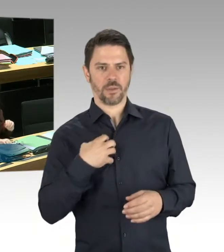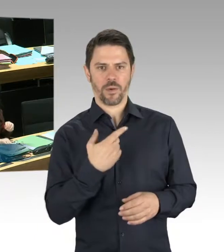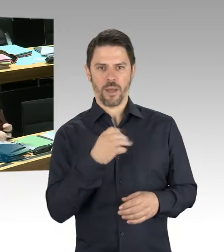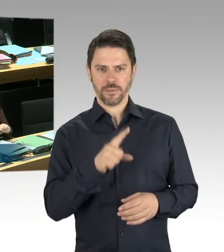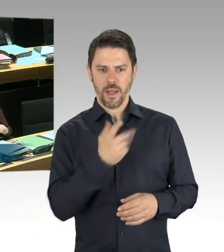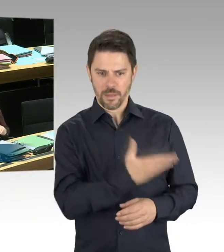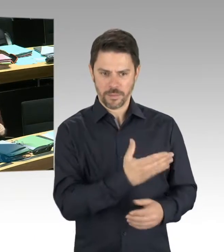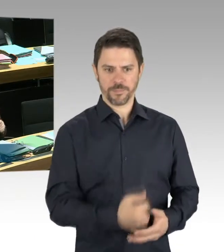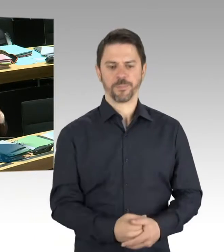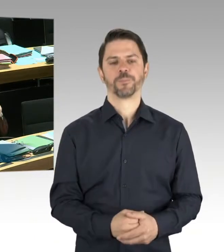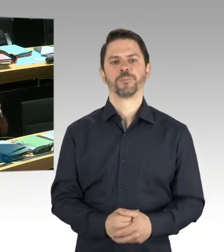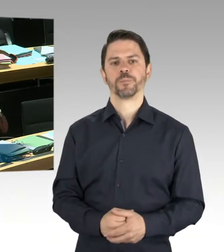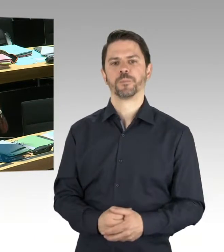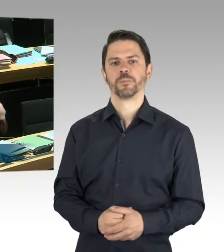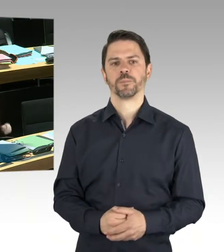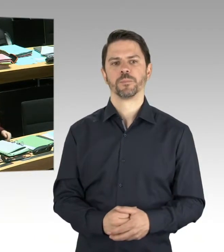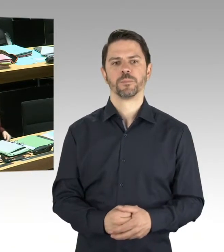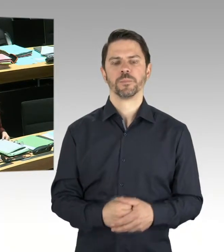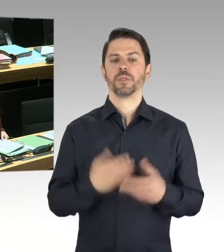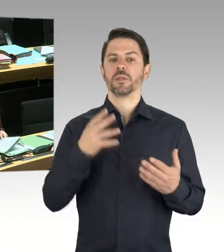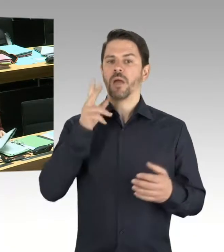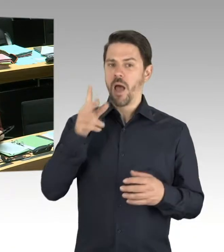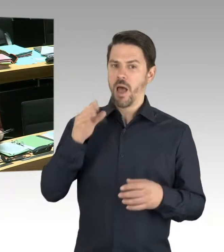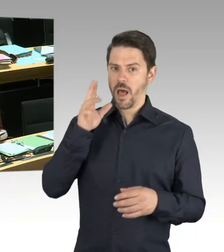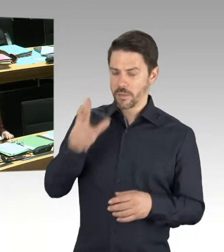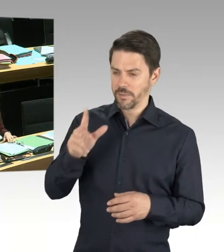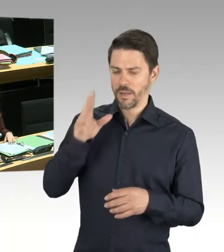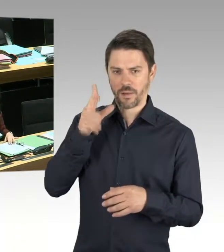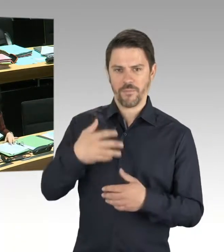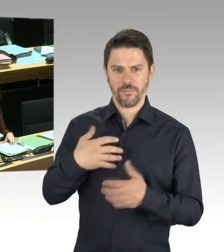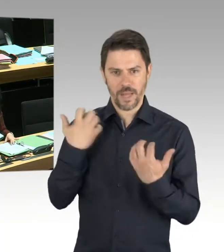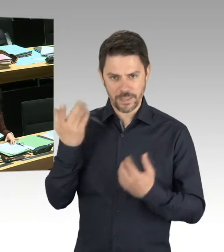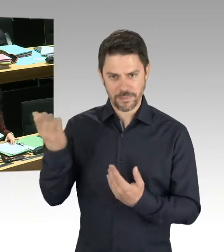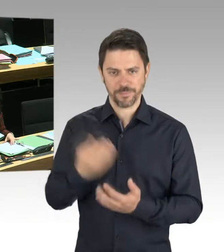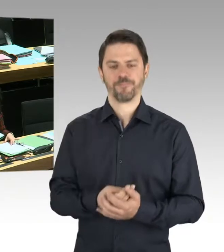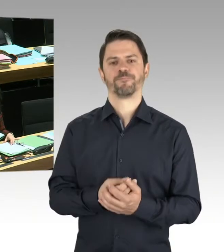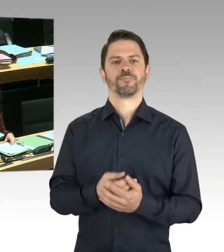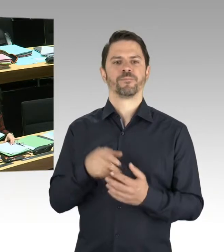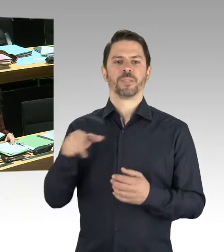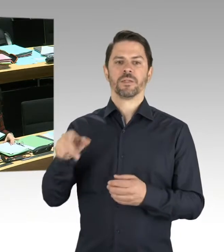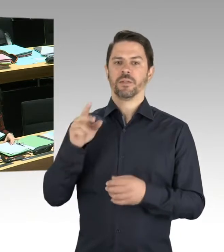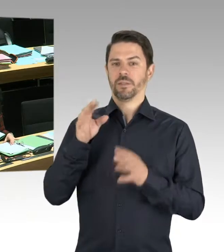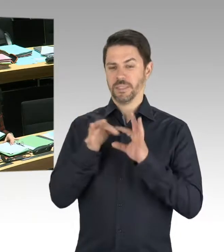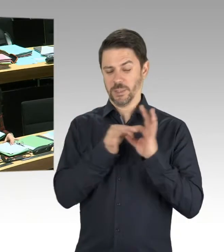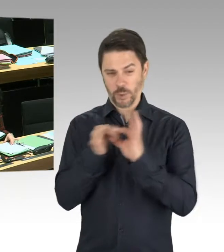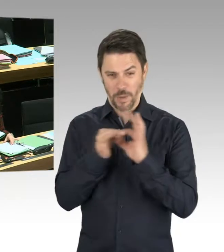Aber ich habe am Dienstag bei der Vorstellung des Jahresberichtes des Verfassungsschutzes 2018 darauf hingewiesen,